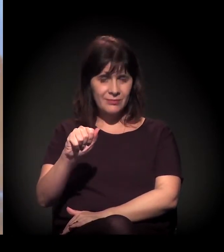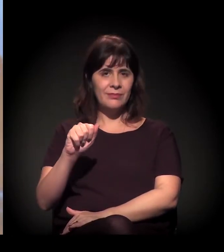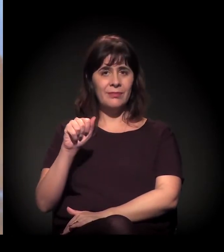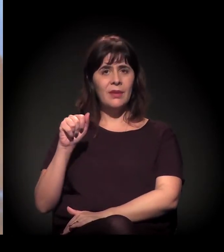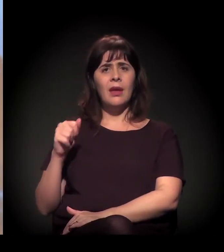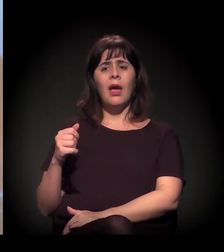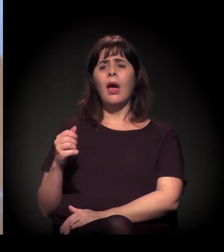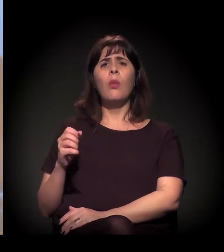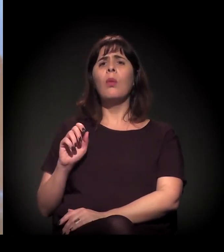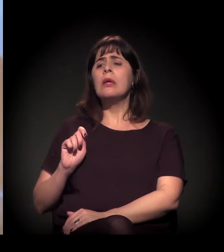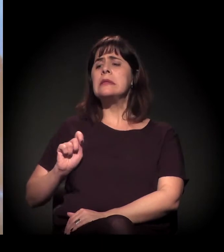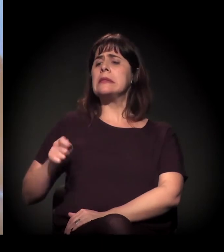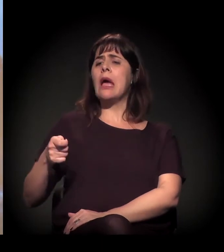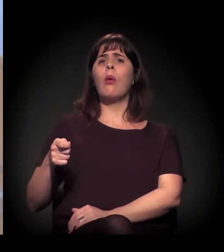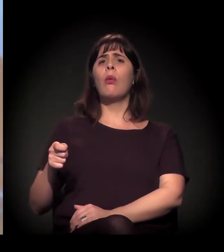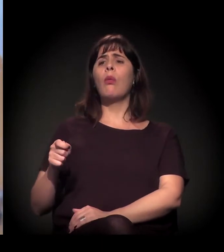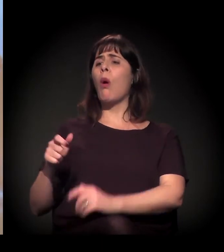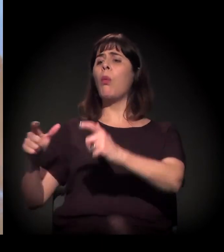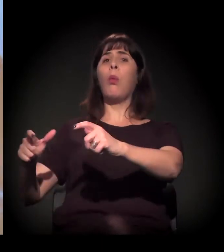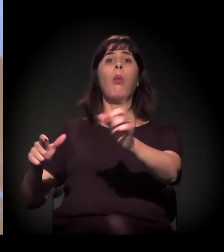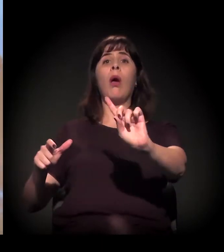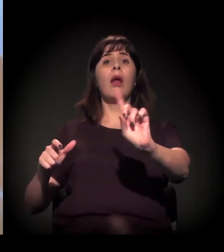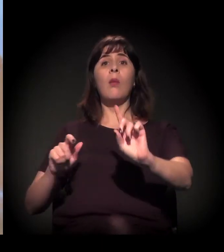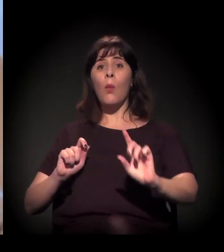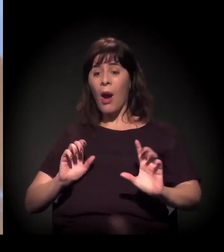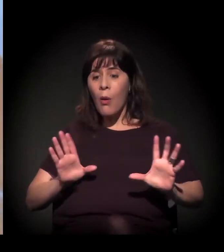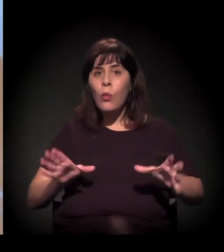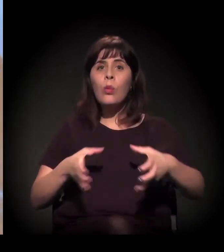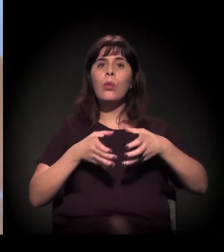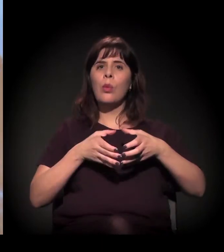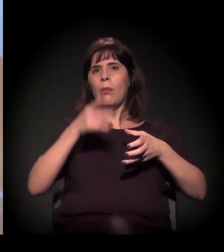Não é um lugar, é uma comunidade, é um grupo de pessoas, que,